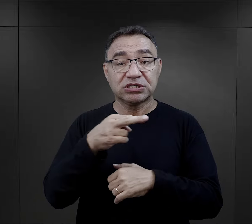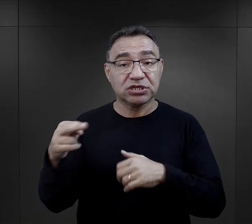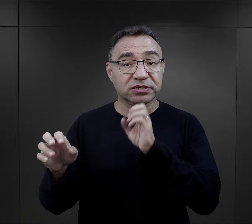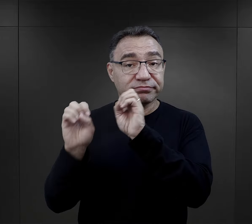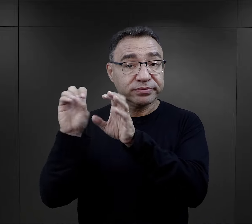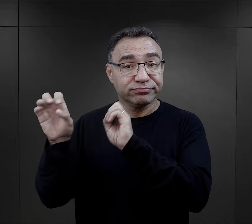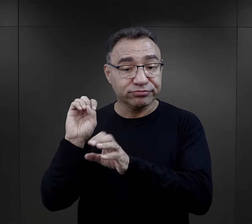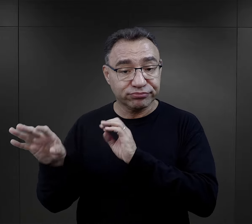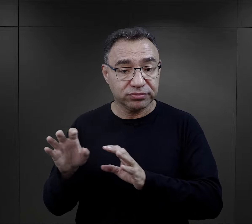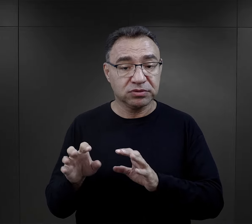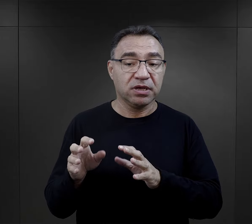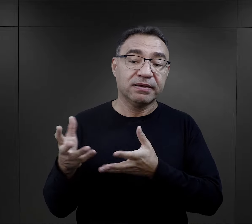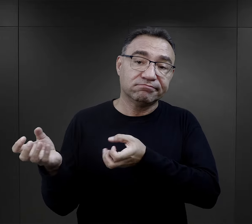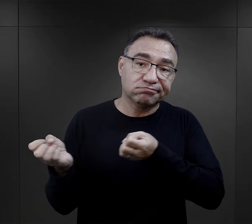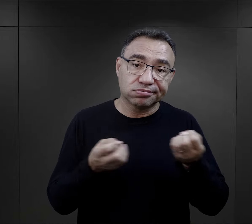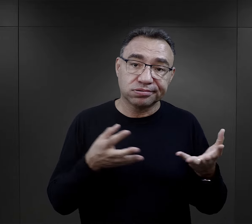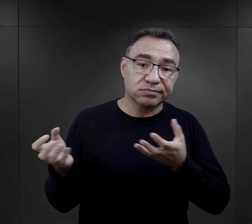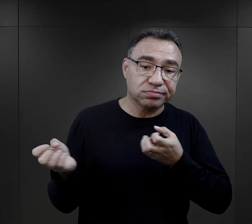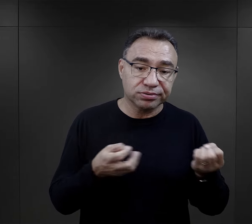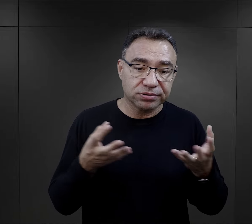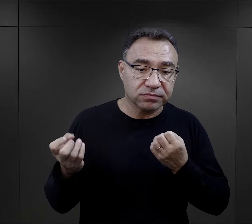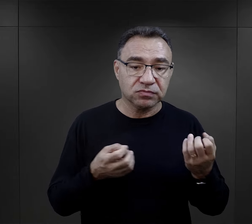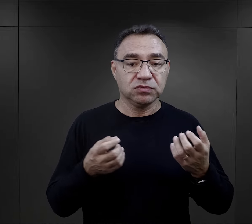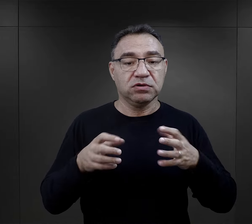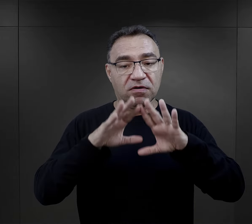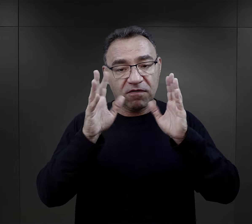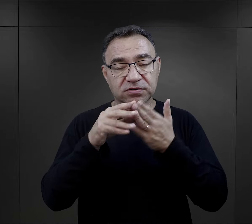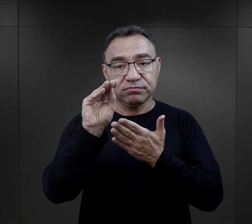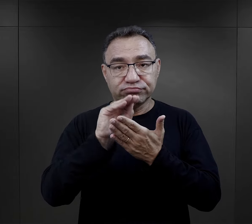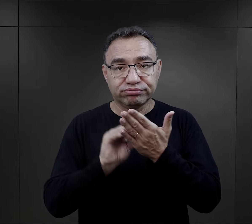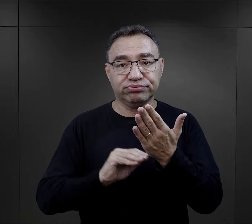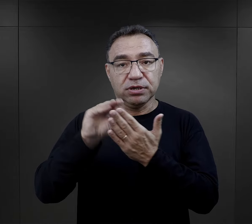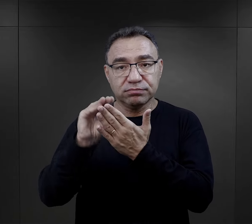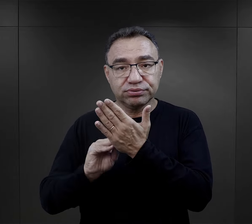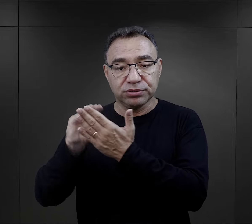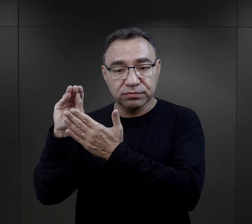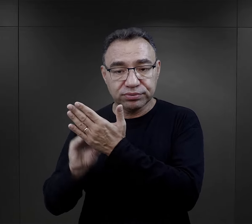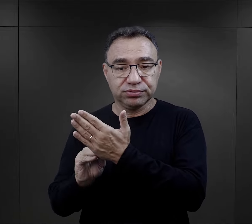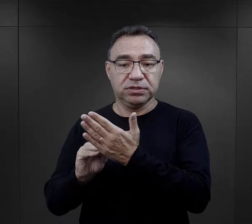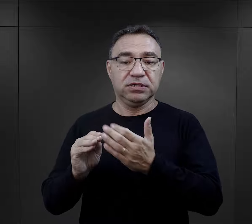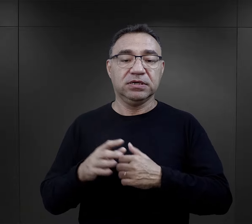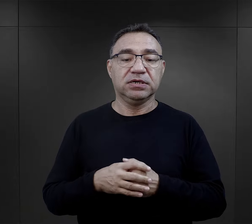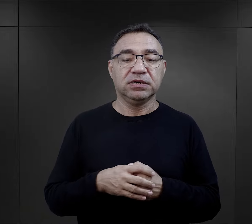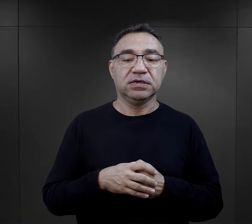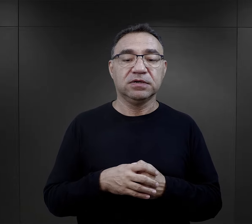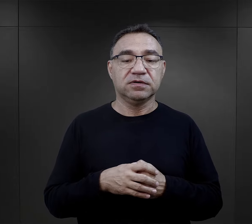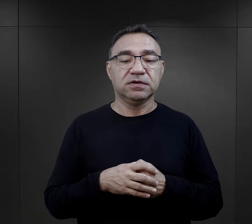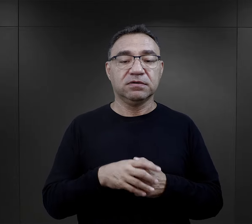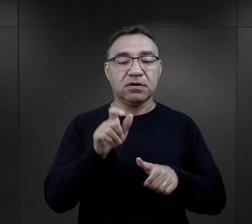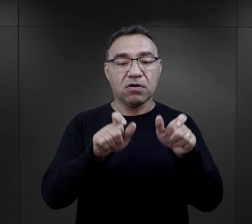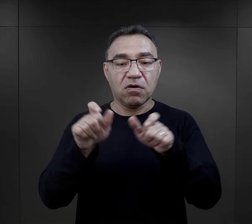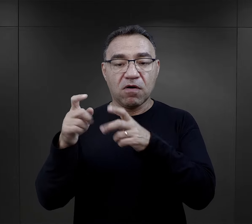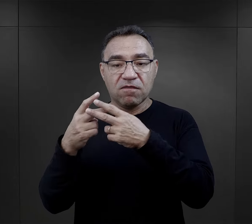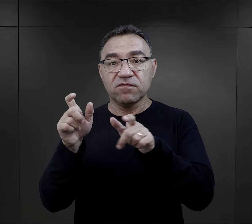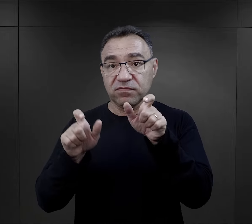gdzie różne rzeczy były przywożone, wywożone i też tutaj cała ewidencja musiała się odbywać.